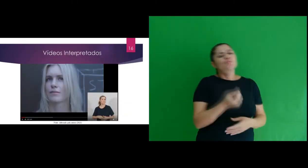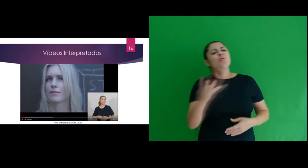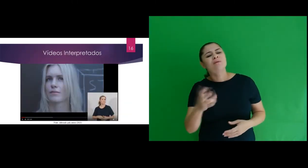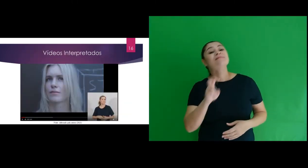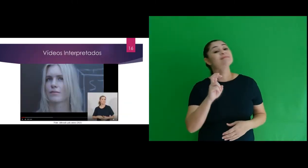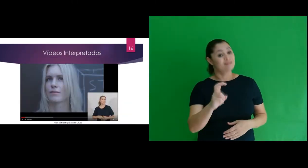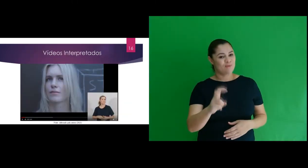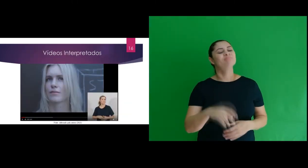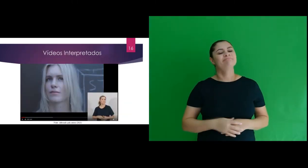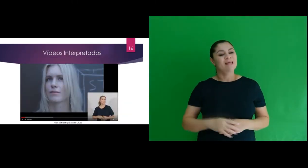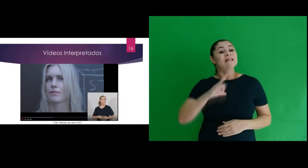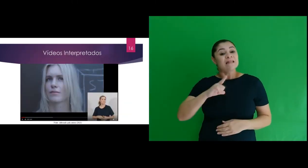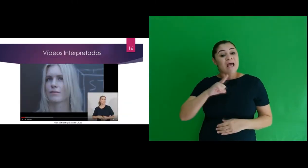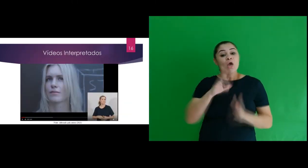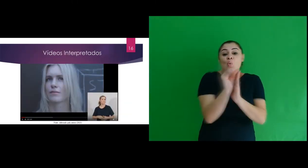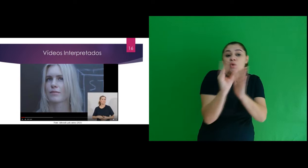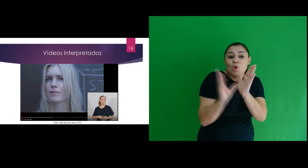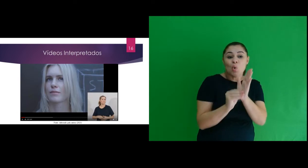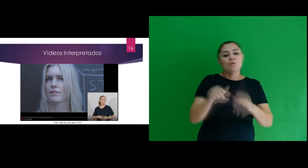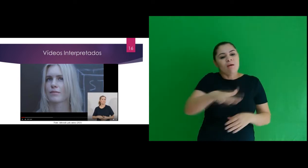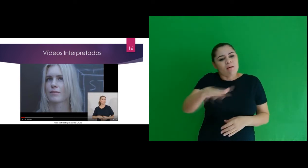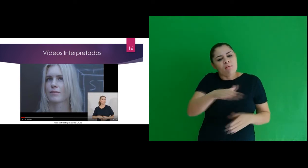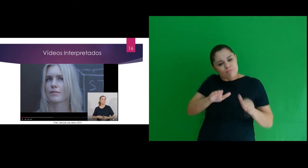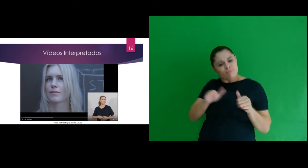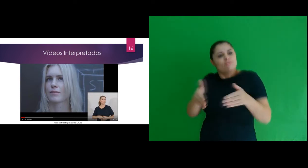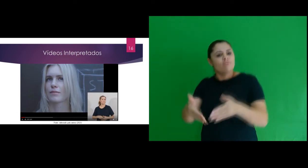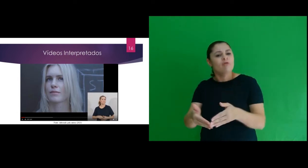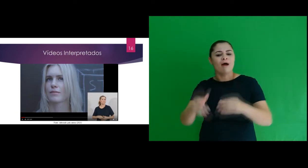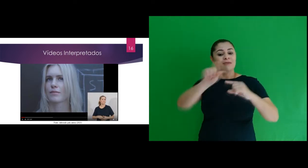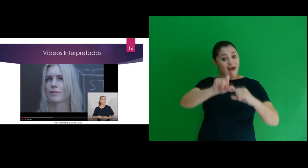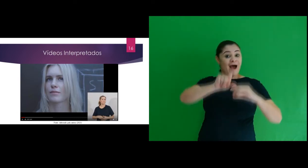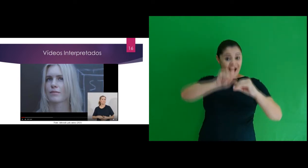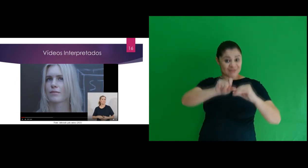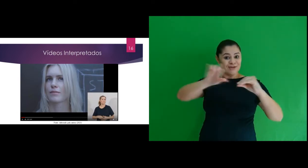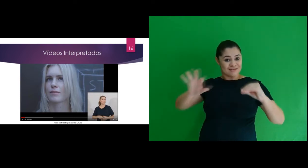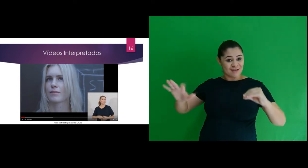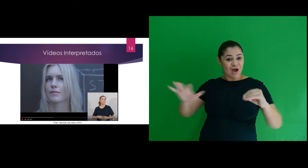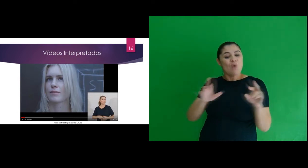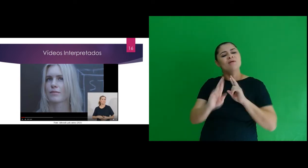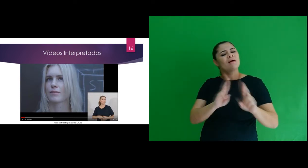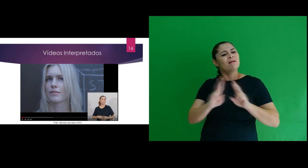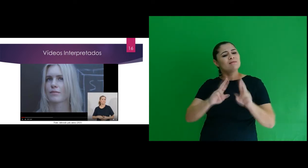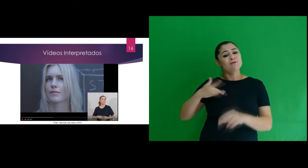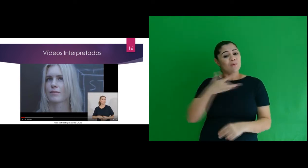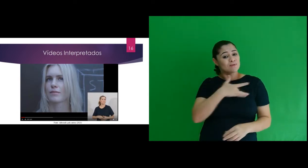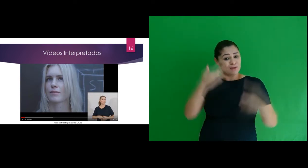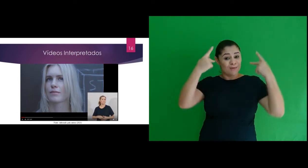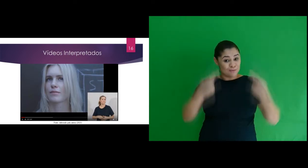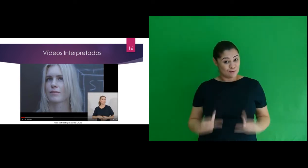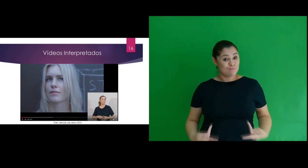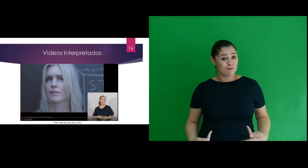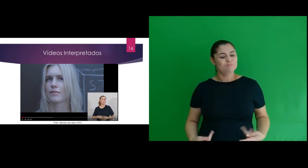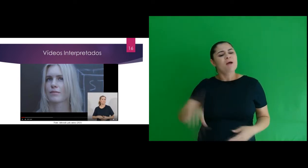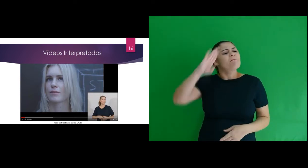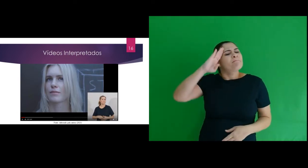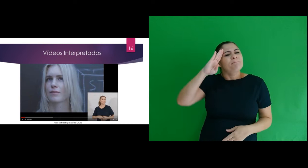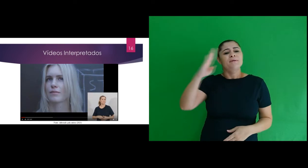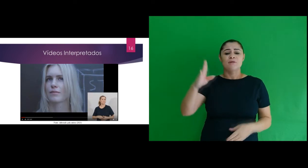vídeos interpretados, em um total 5, foi abordado os conteúdos referentes a radiação e sua relação